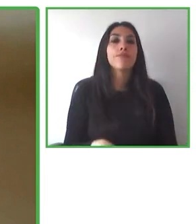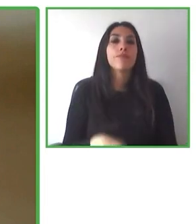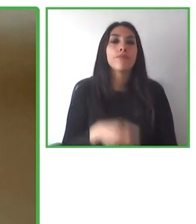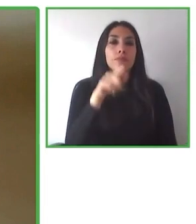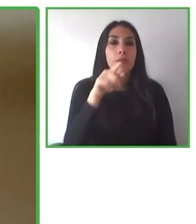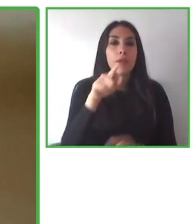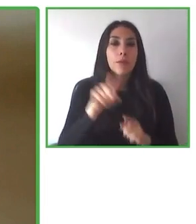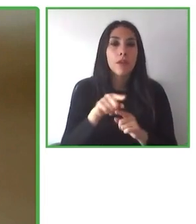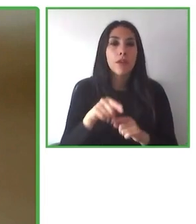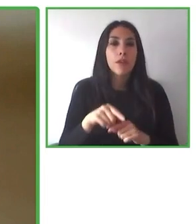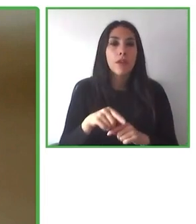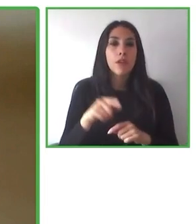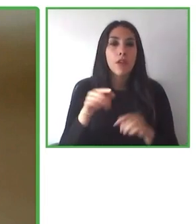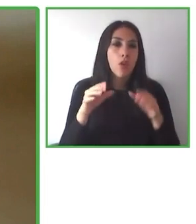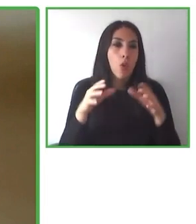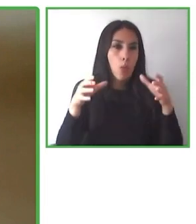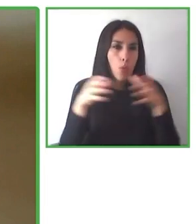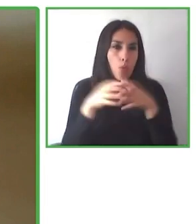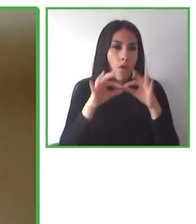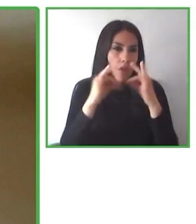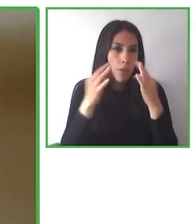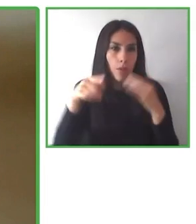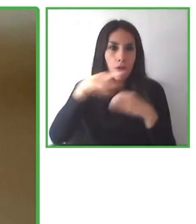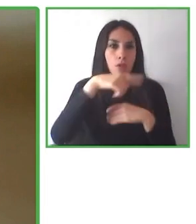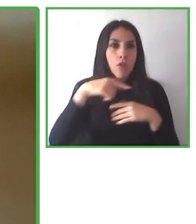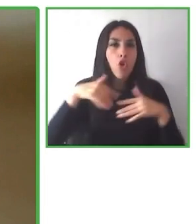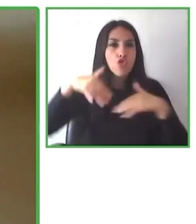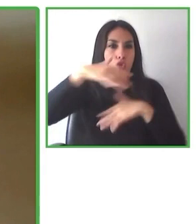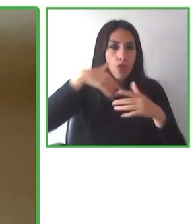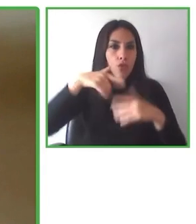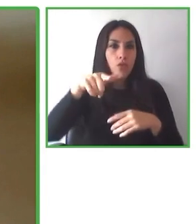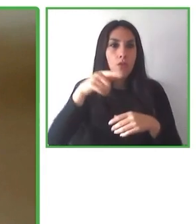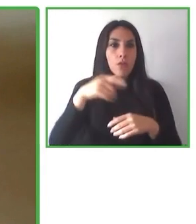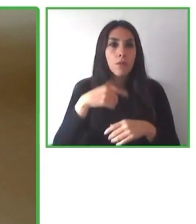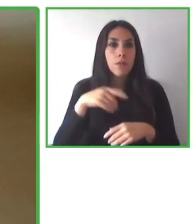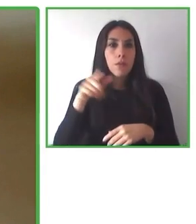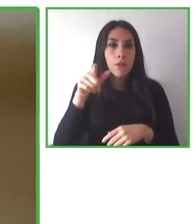públicas, nos interesa incidir en ellas, y la transformación cultural para la inclusión.